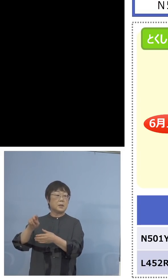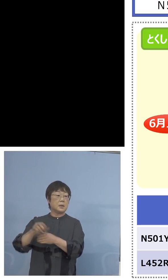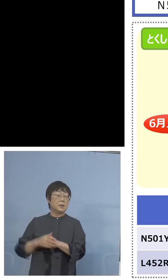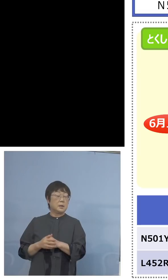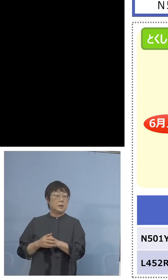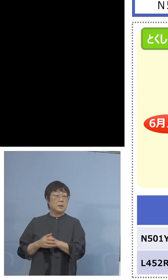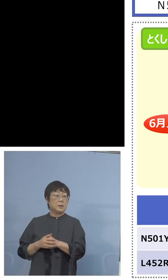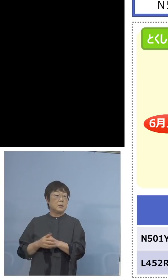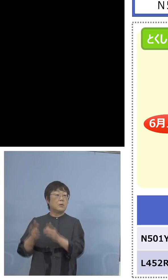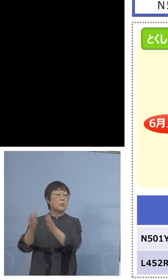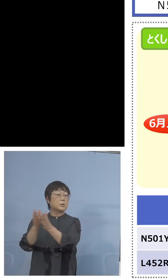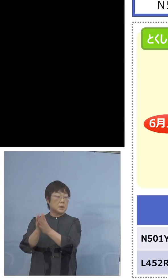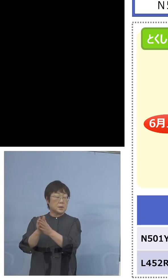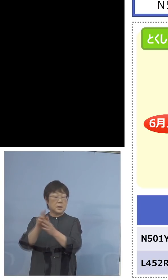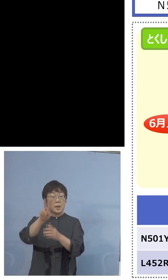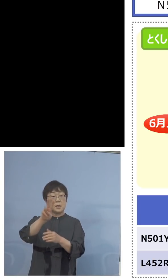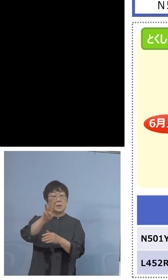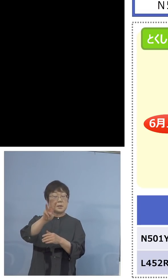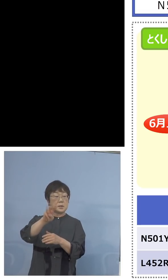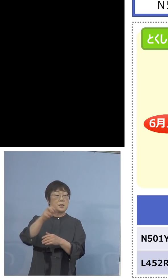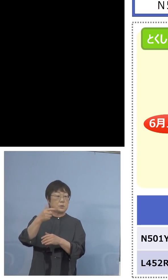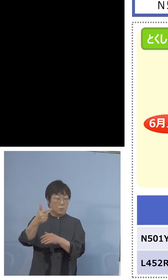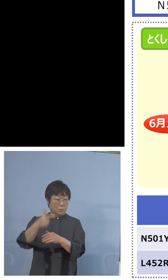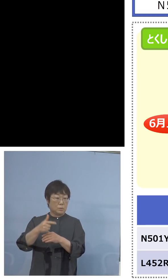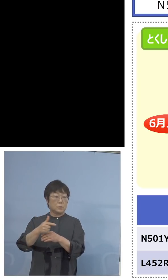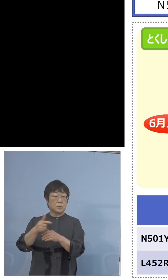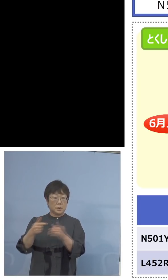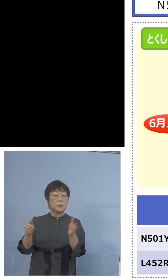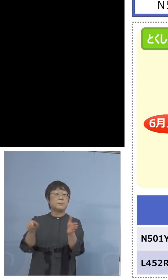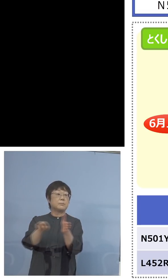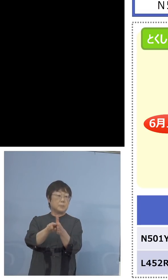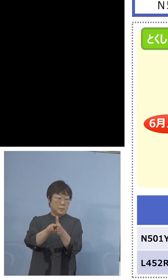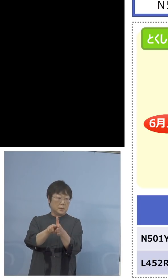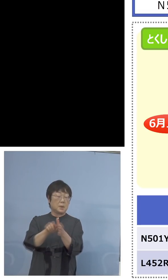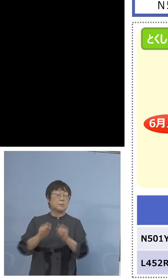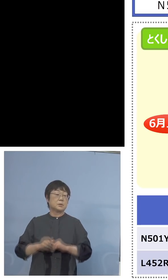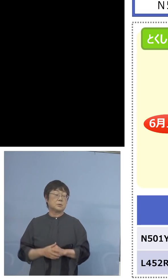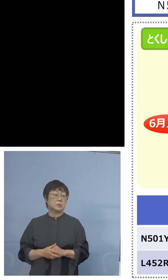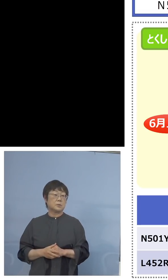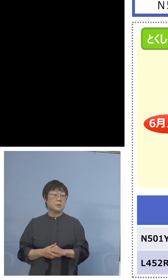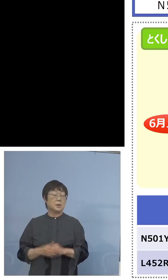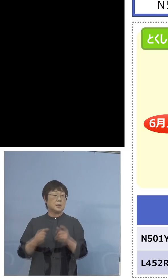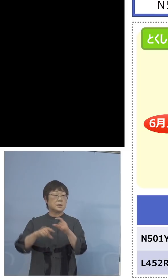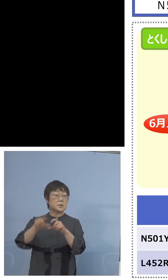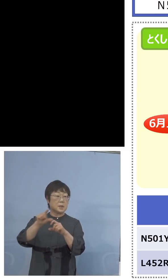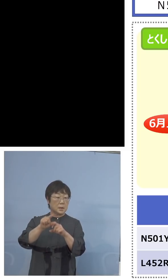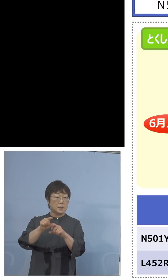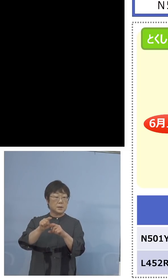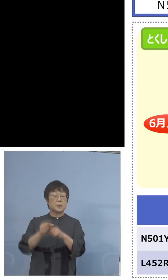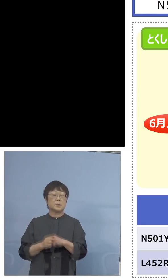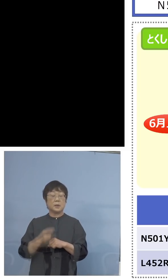24だったんですよね、前回から36で やっていると、さらに検査キット120を